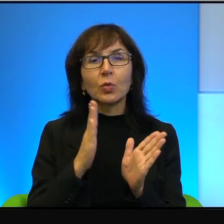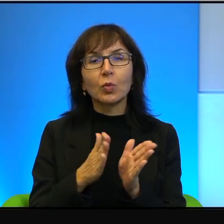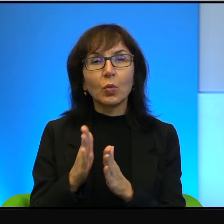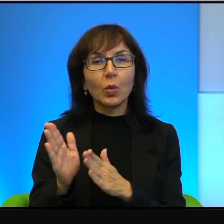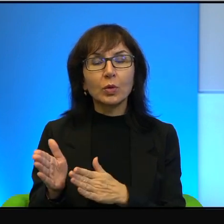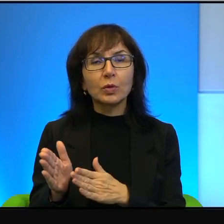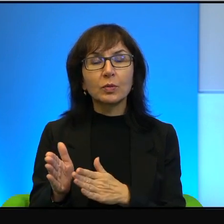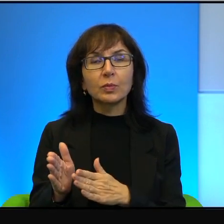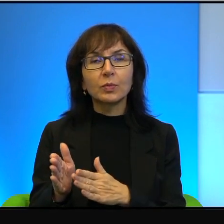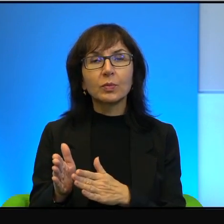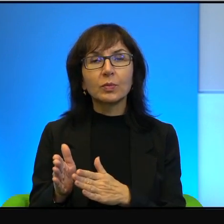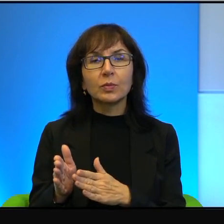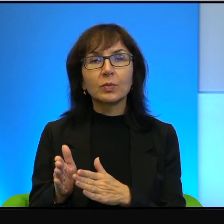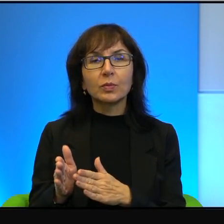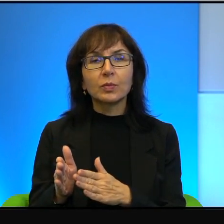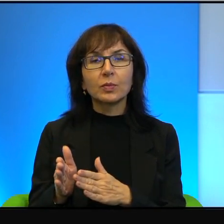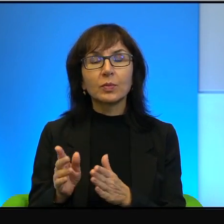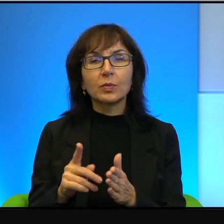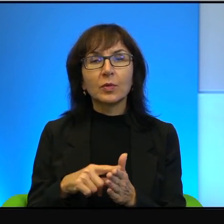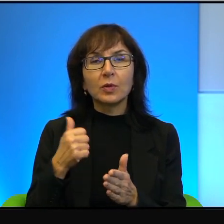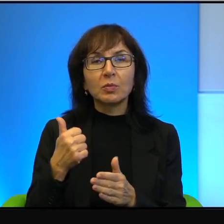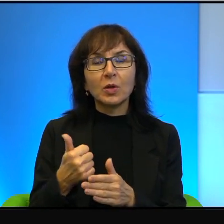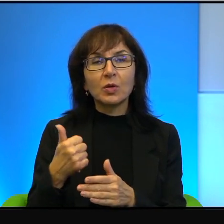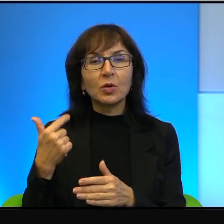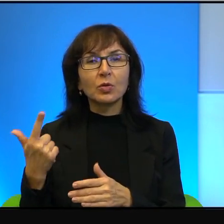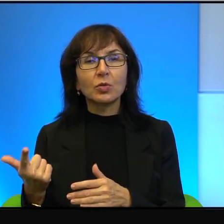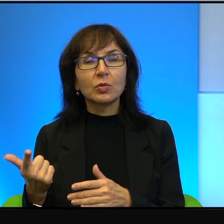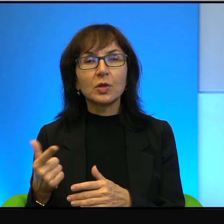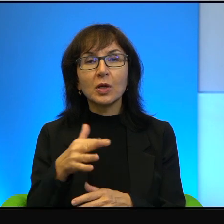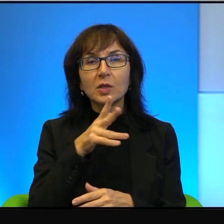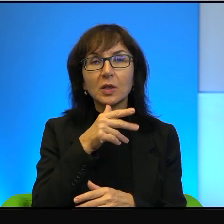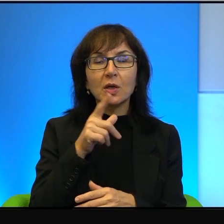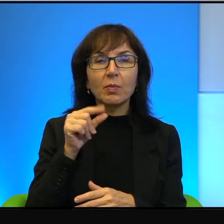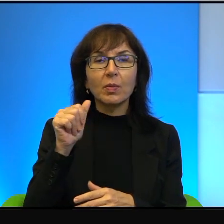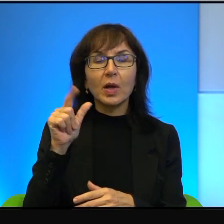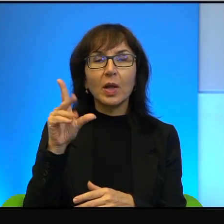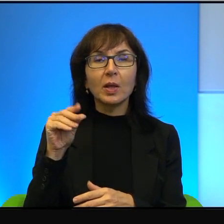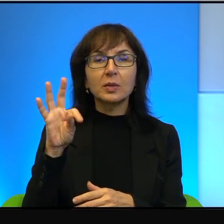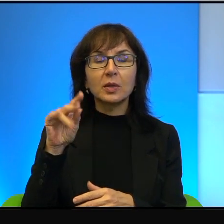No jedni drodzy, czyli Izraelczycy i Palestyńczycy spadli z bardzo wysokiego